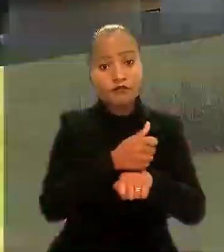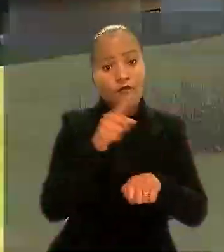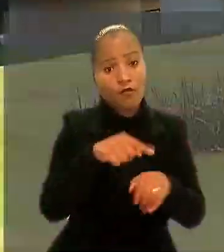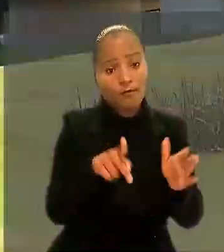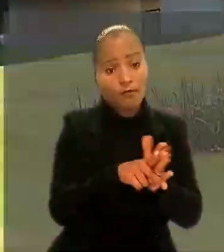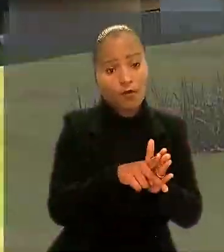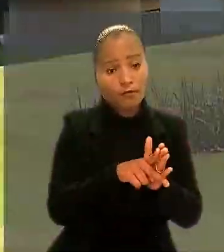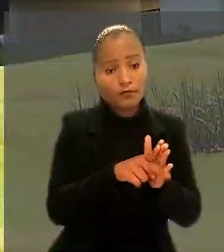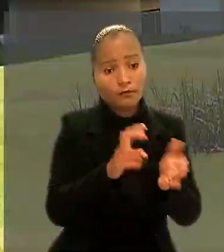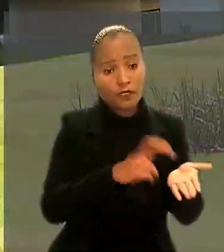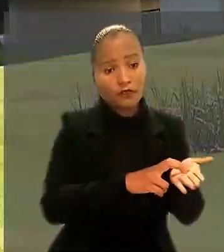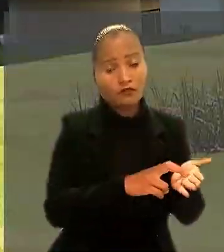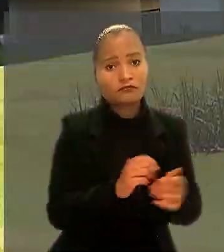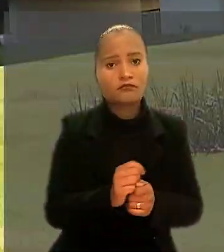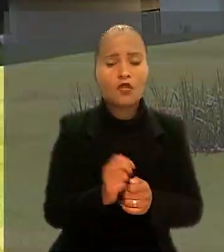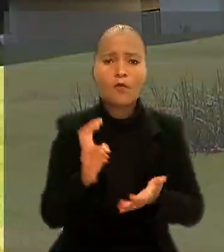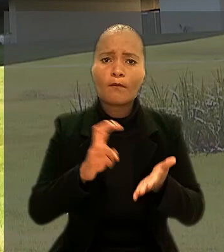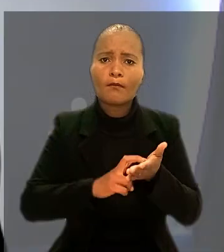O Banco do Brasil recorreu ao TST.